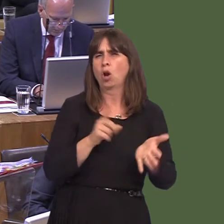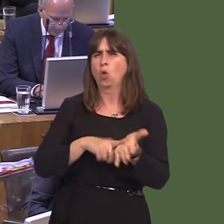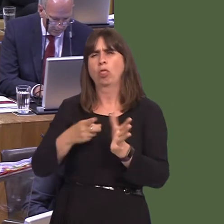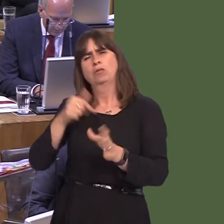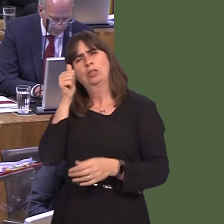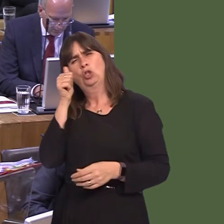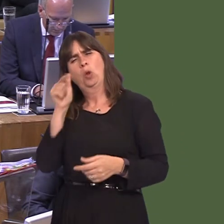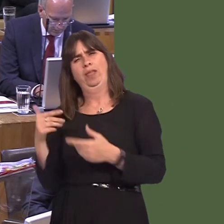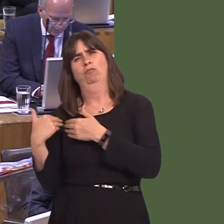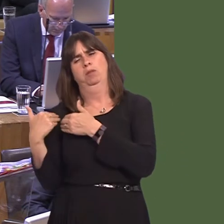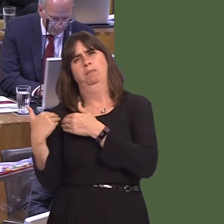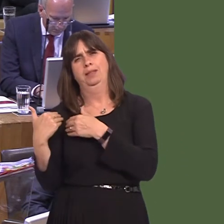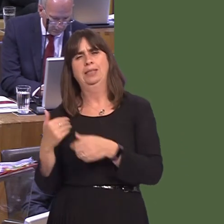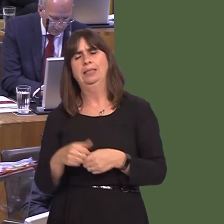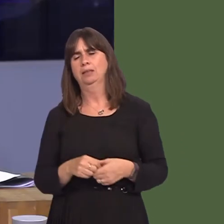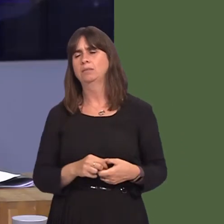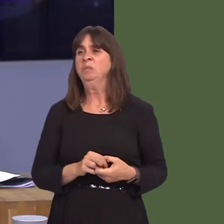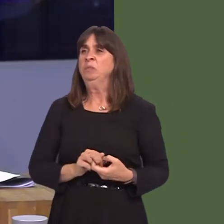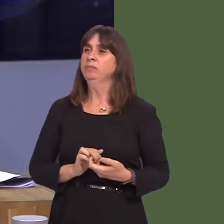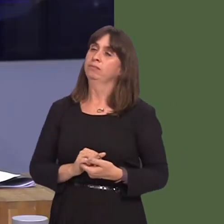will be aware of any statutory responsibilities that they have.